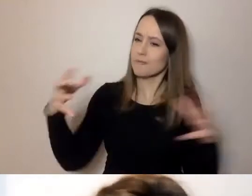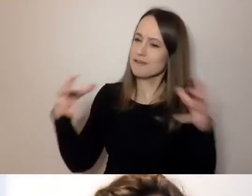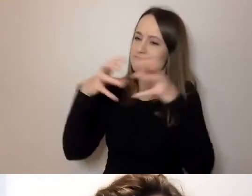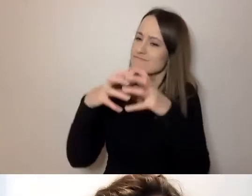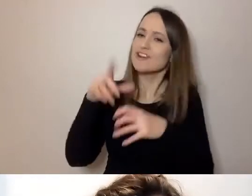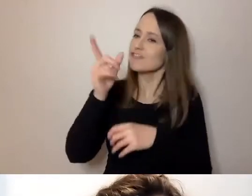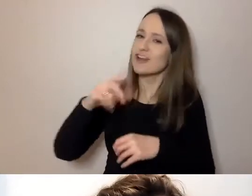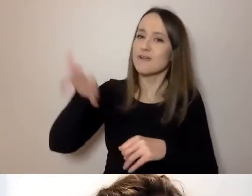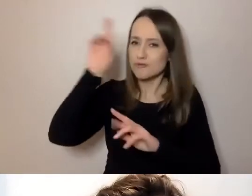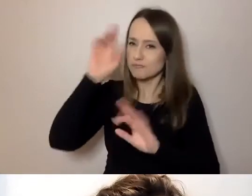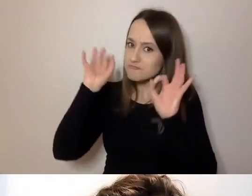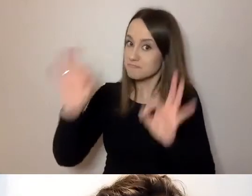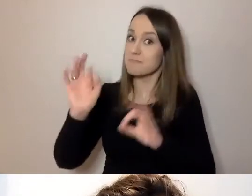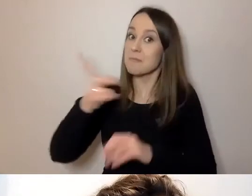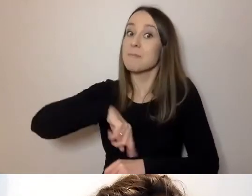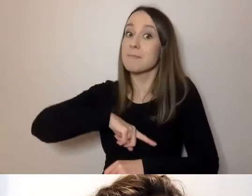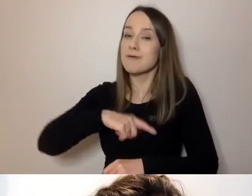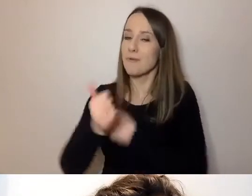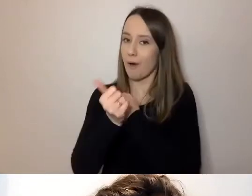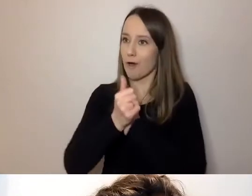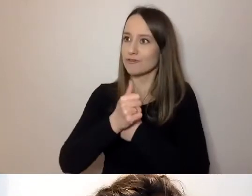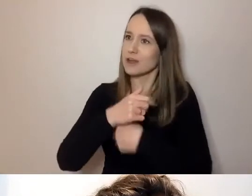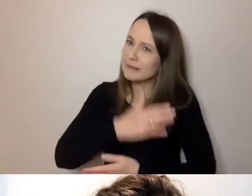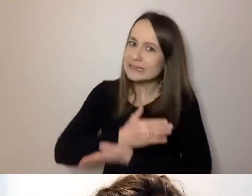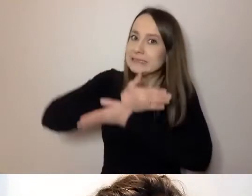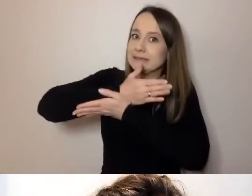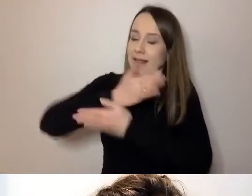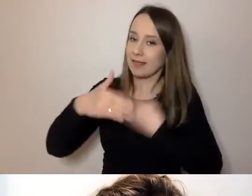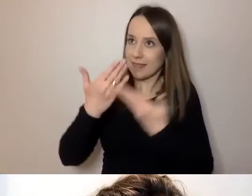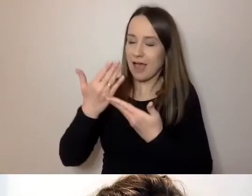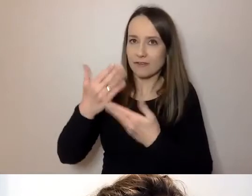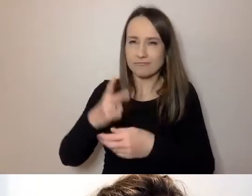Jesteśmy po to, by to wspierać. Zaczynamy.